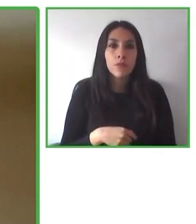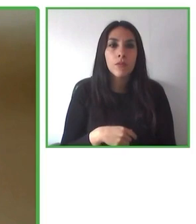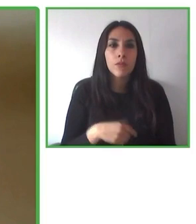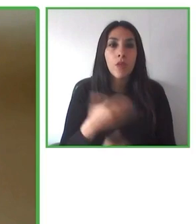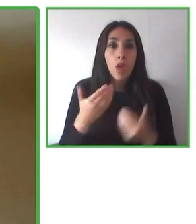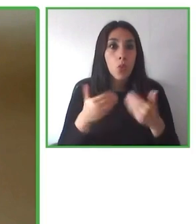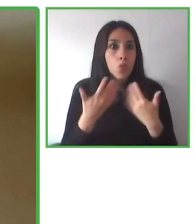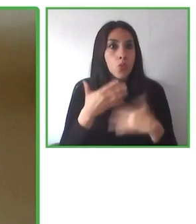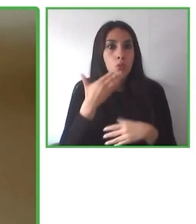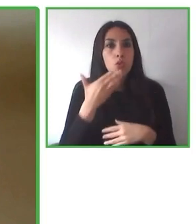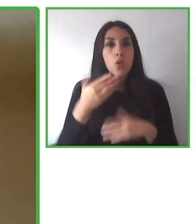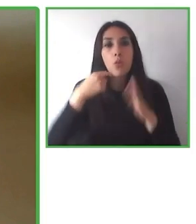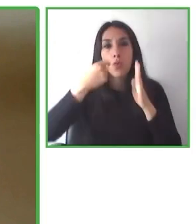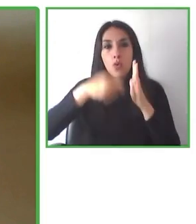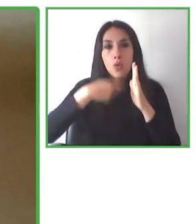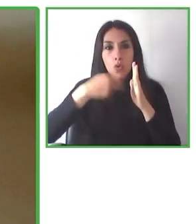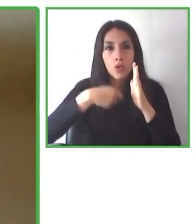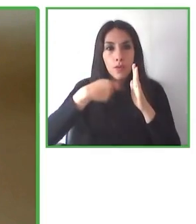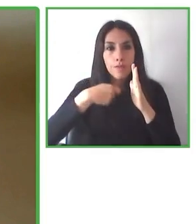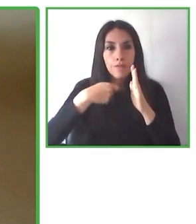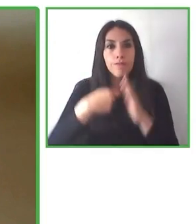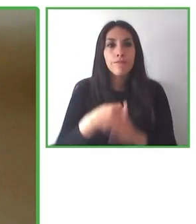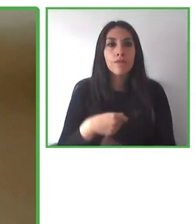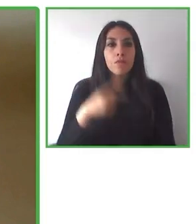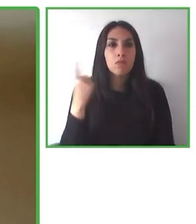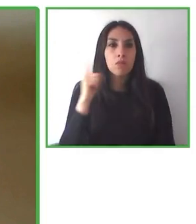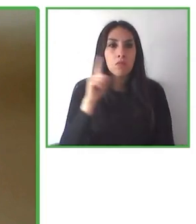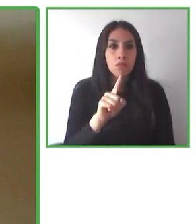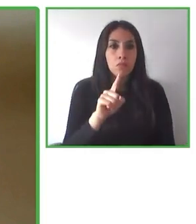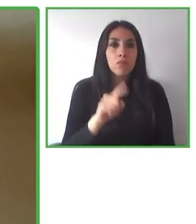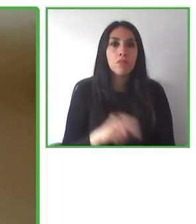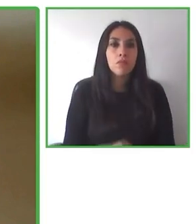sostenibilidad del programa, sino también la sostenibilidad de nuestro planeta, para que